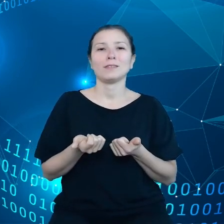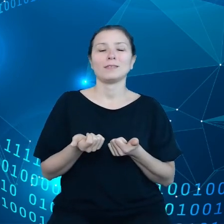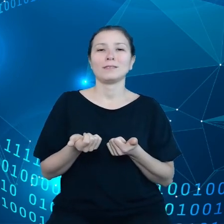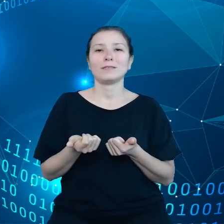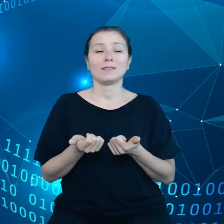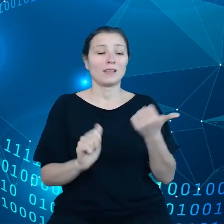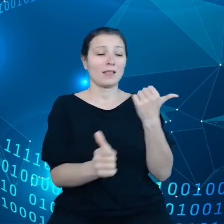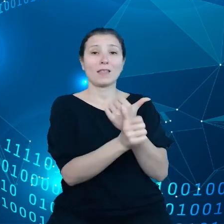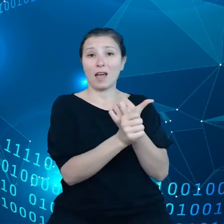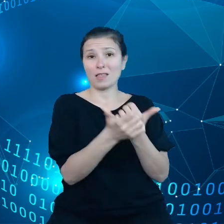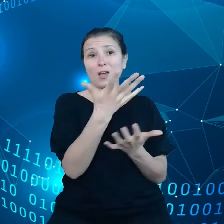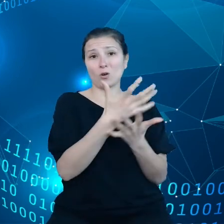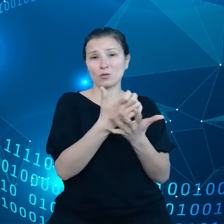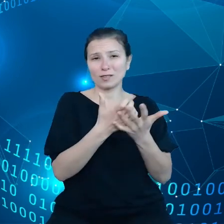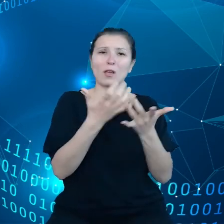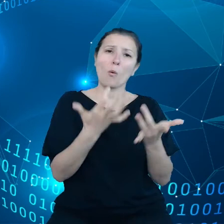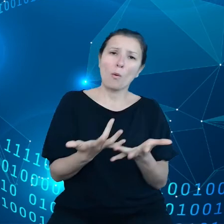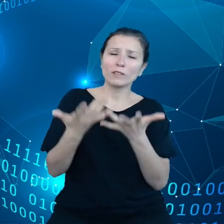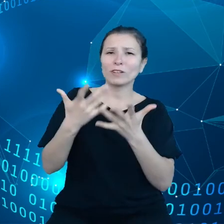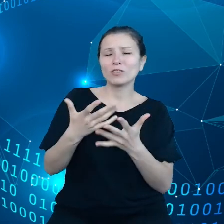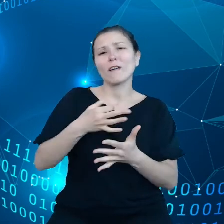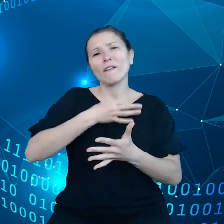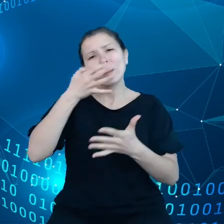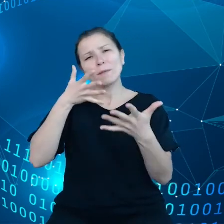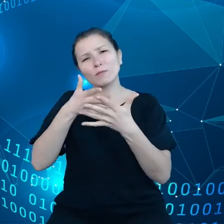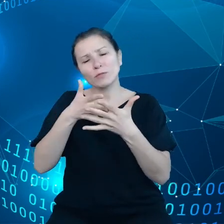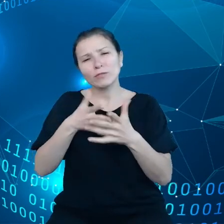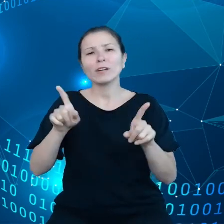łatwiejsze, bardziej przewidywalne i zgodne z zasadami proporcjonalności.